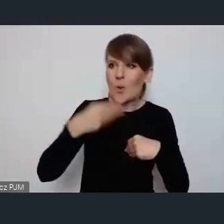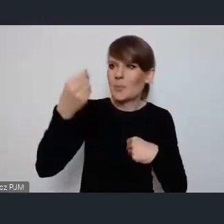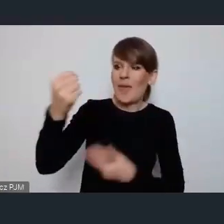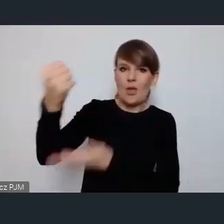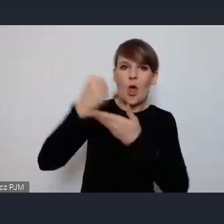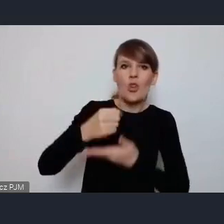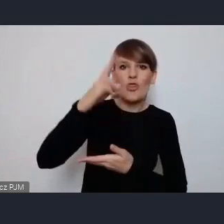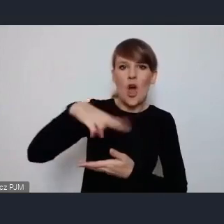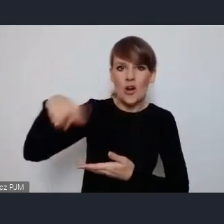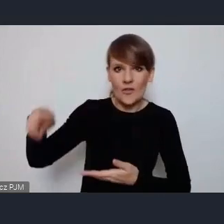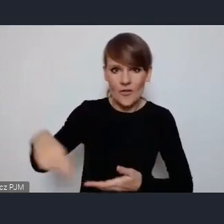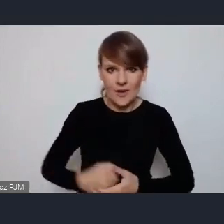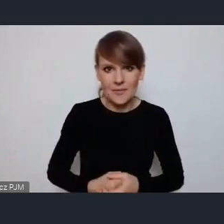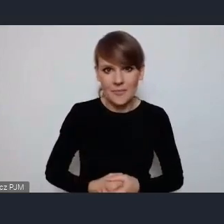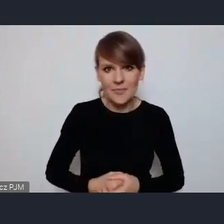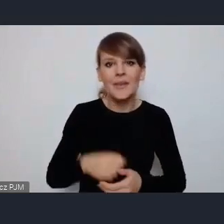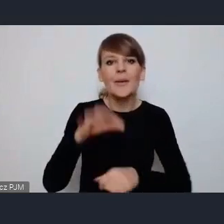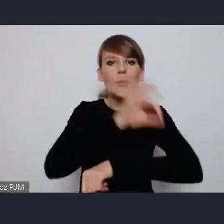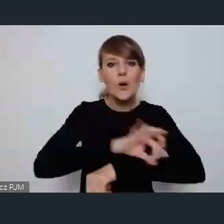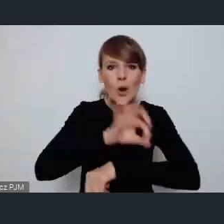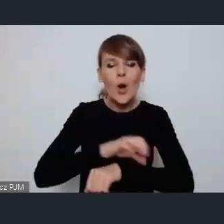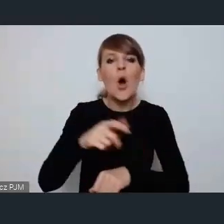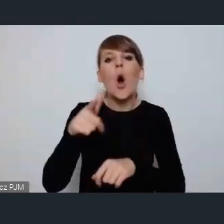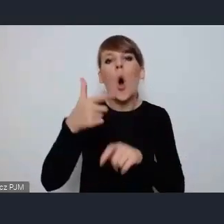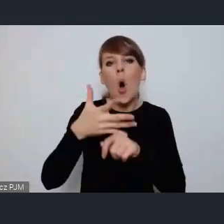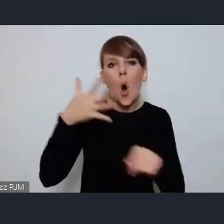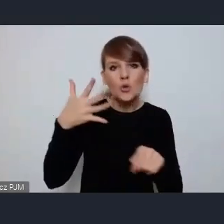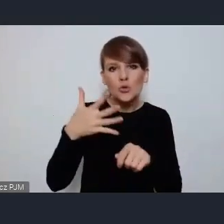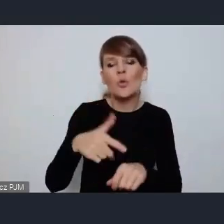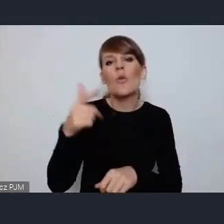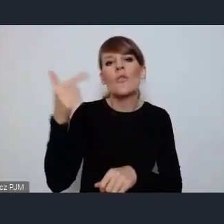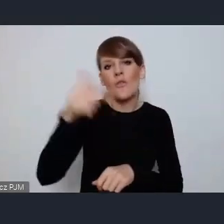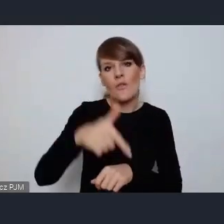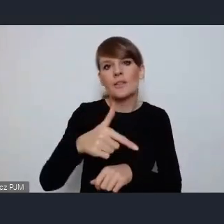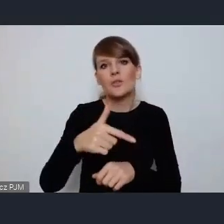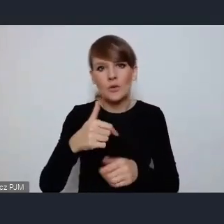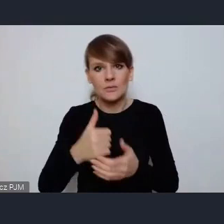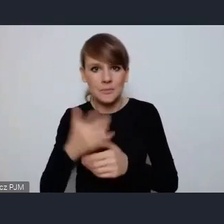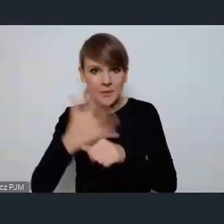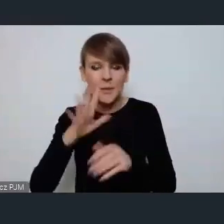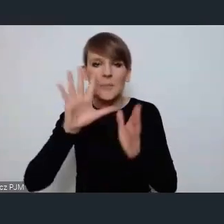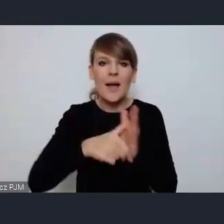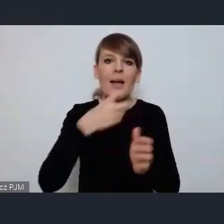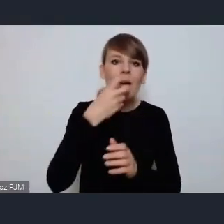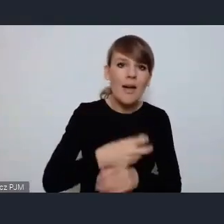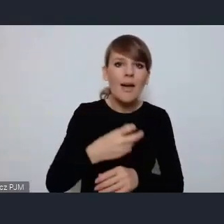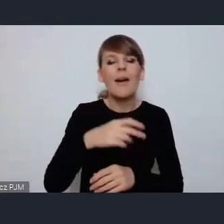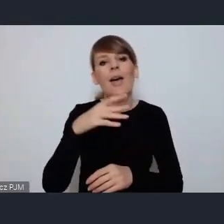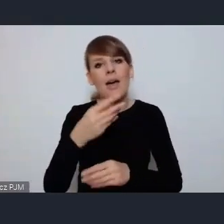projekt e-Ostrów 20 50 miasto ekologiczne, energetyczne i ekonomiczne.